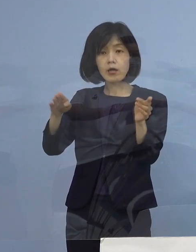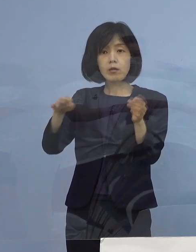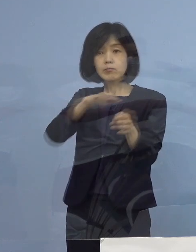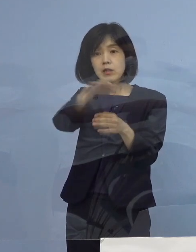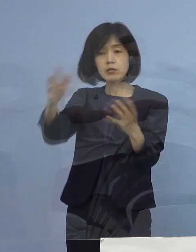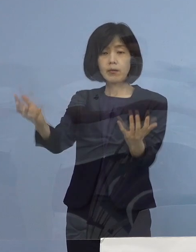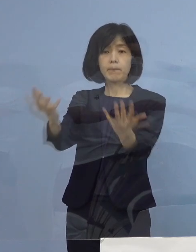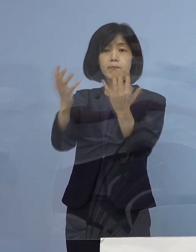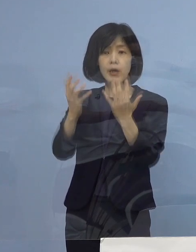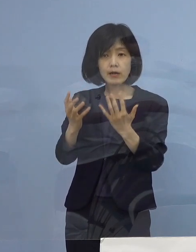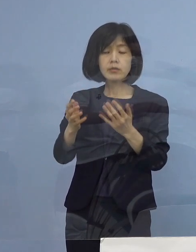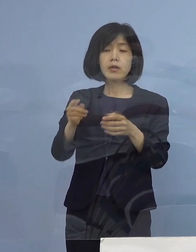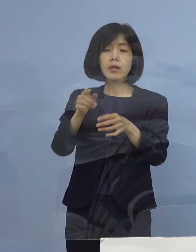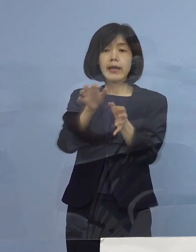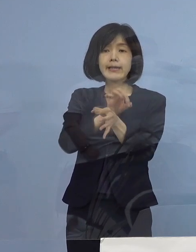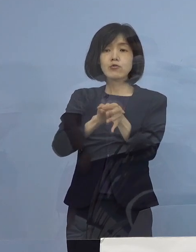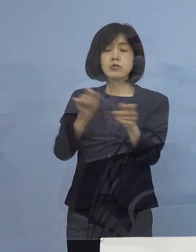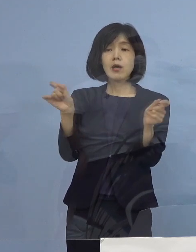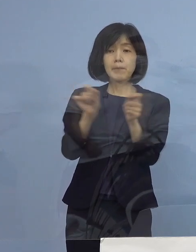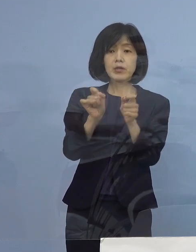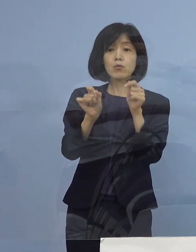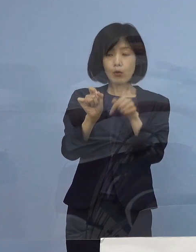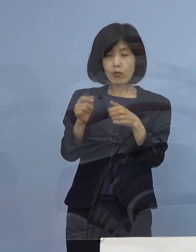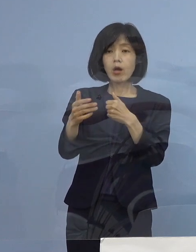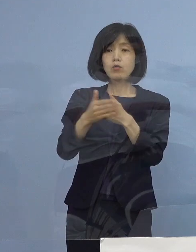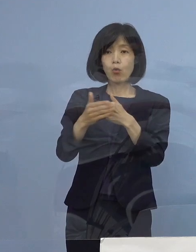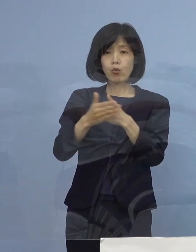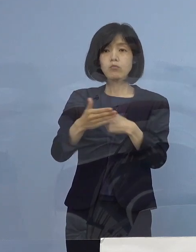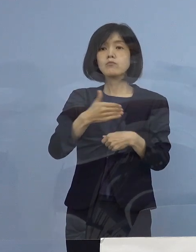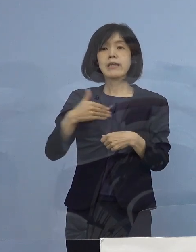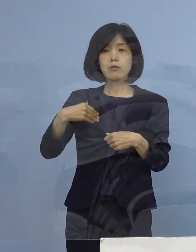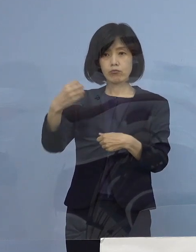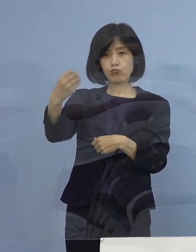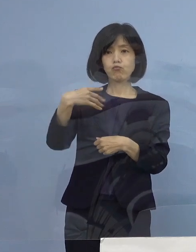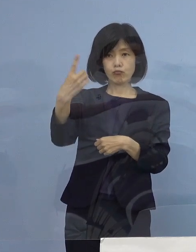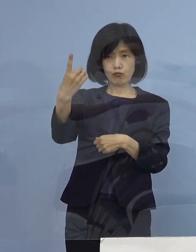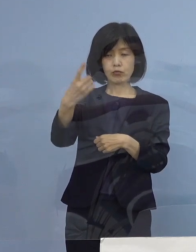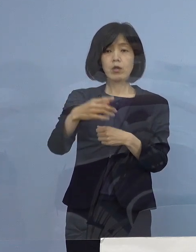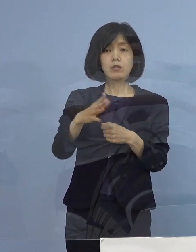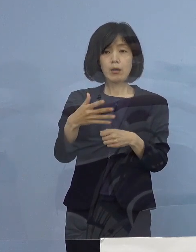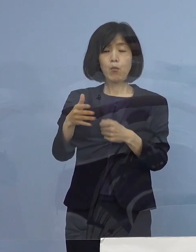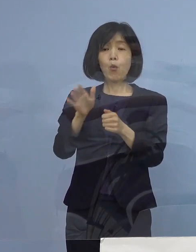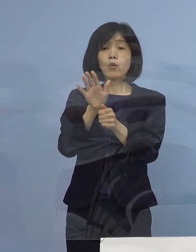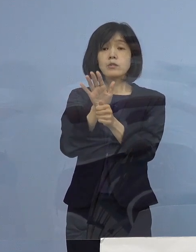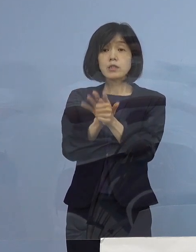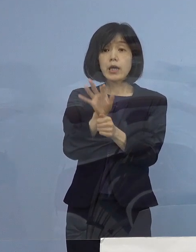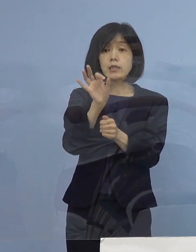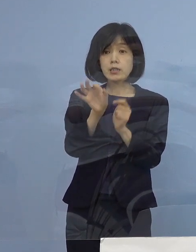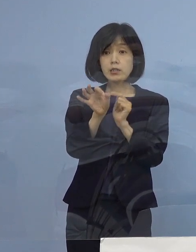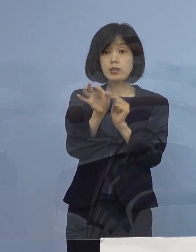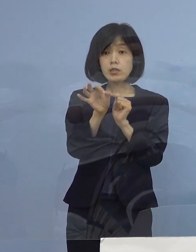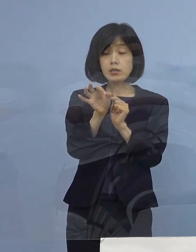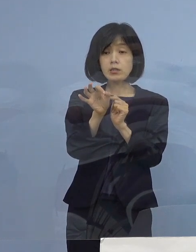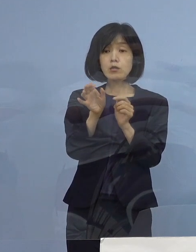時短要請に対しては協力をする ただし、この支援金について協力金については